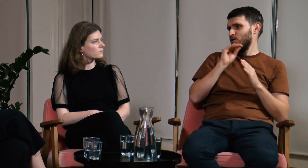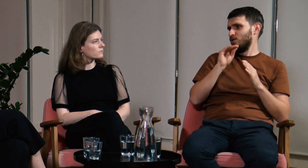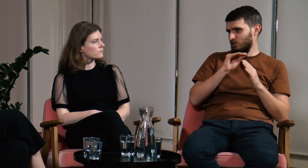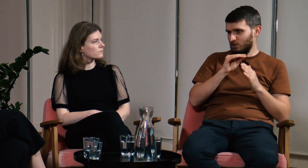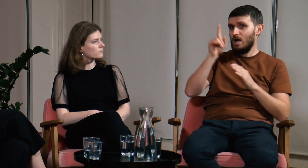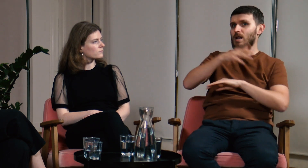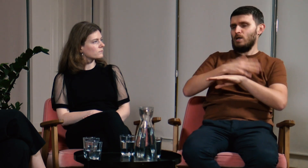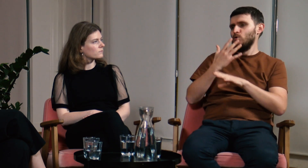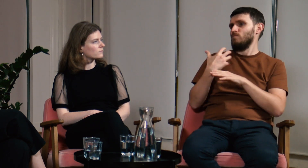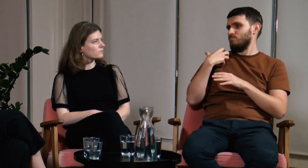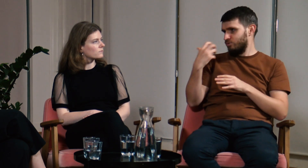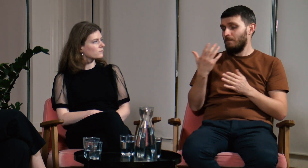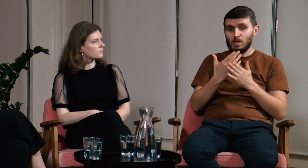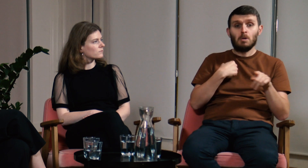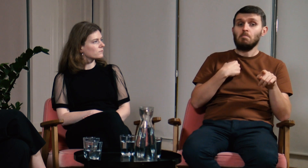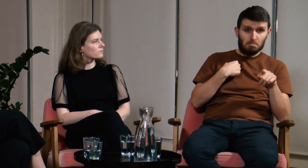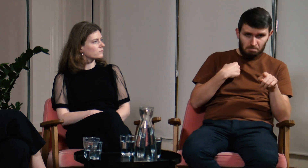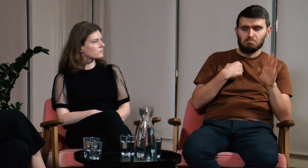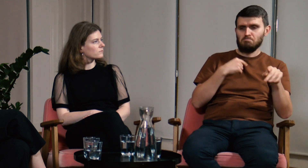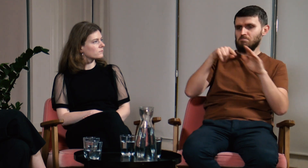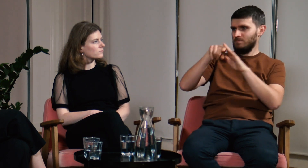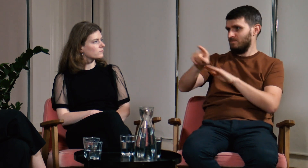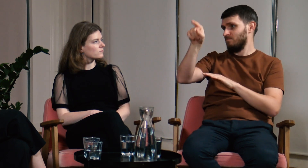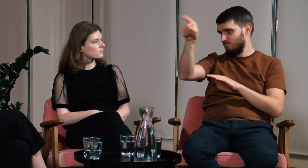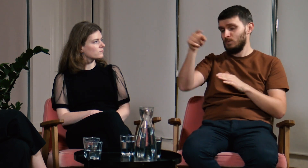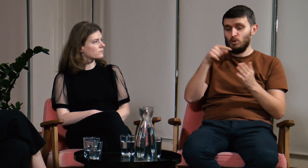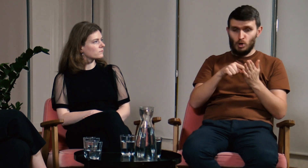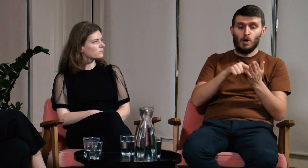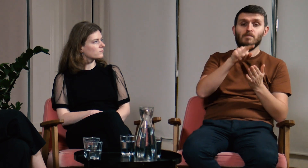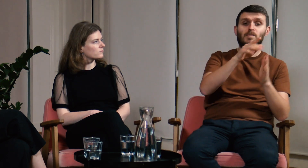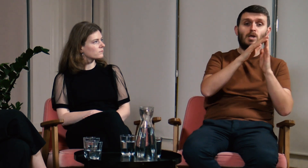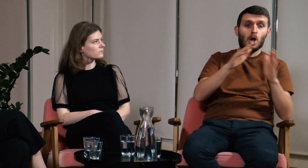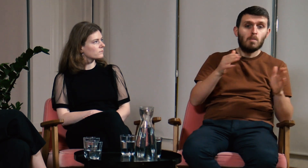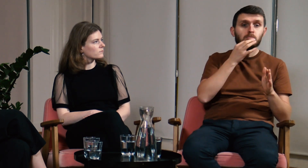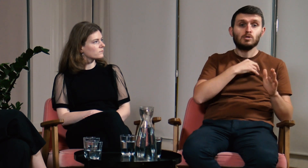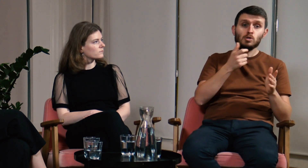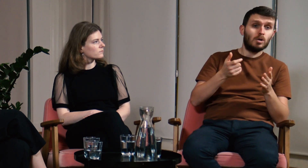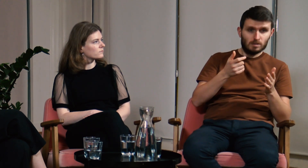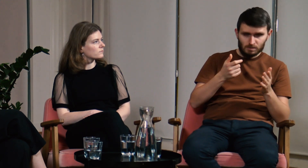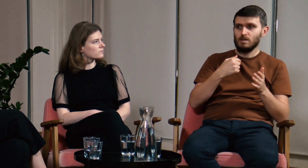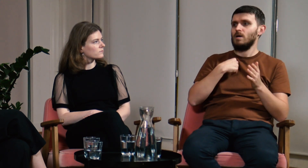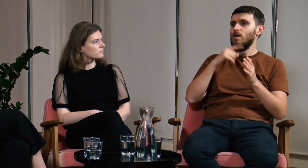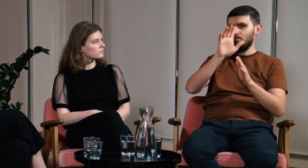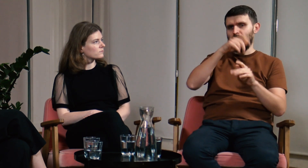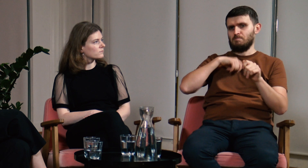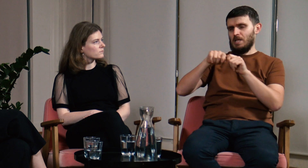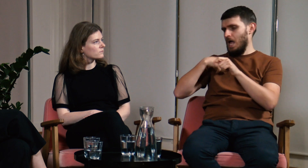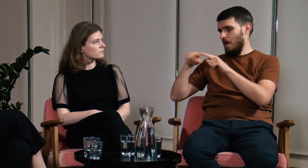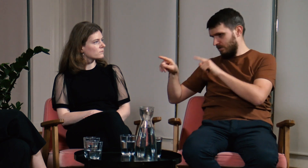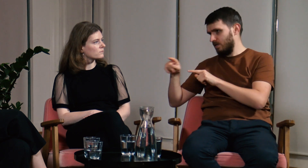za granicą natomiast istnieje o wiele więcej dogłębnych analiz. Jeżeli na obozie nie byłem pewny mojej odpowiedzi sprawdzałem odpowiednie źródła